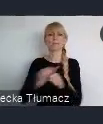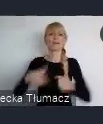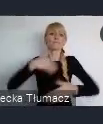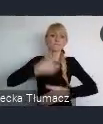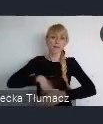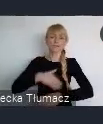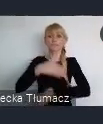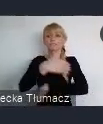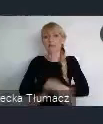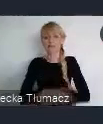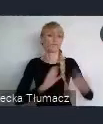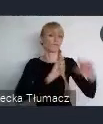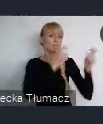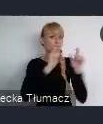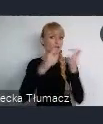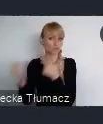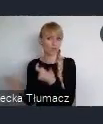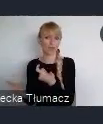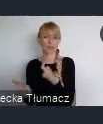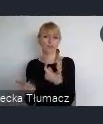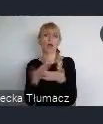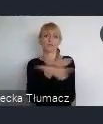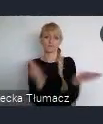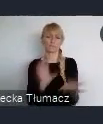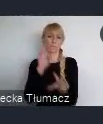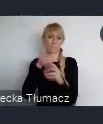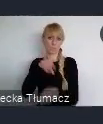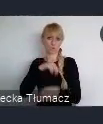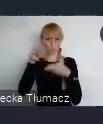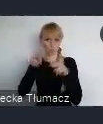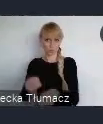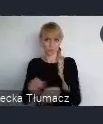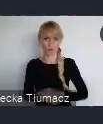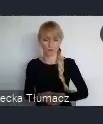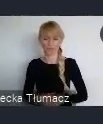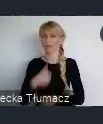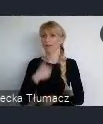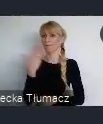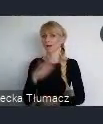wydarzenia w których będzie można wziąć udział. Ja bardzo sedrecznie dziękuję za uwagę.